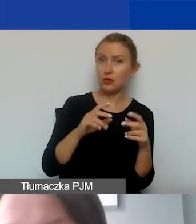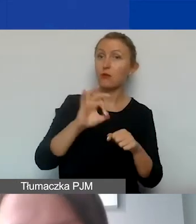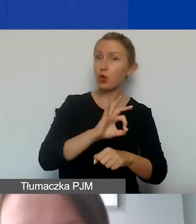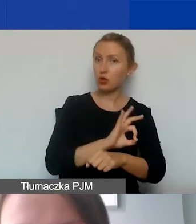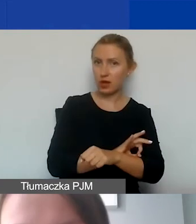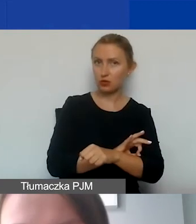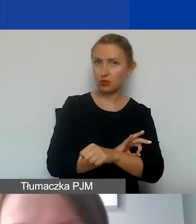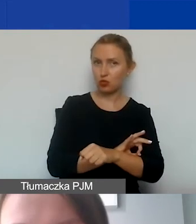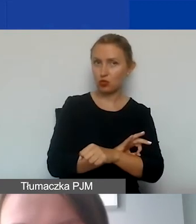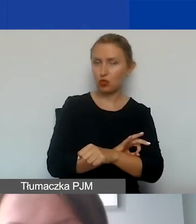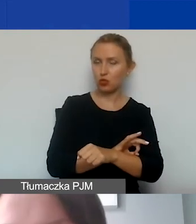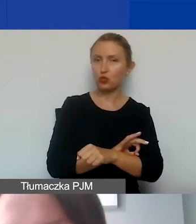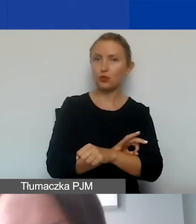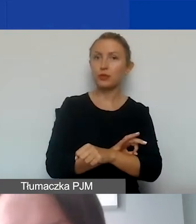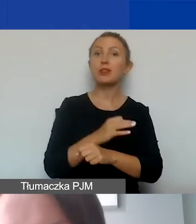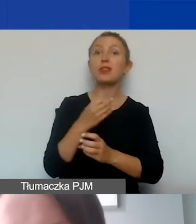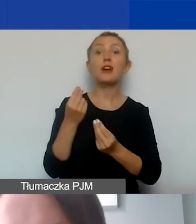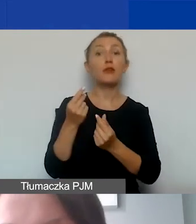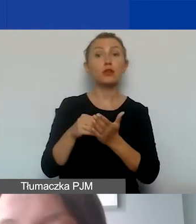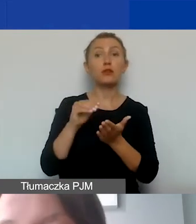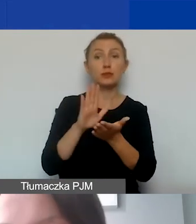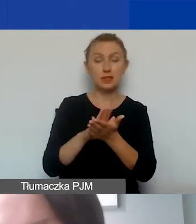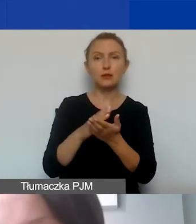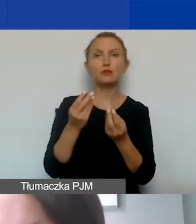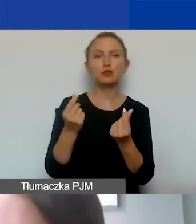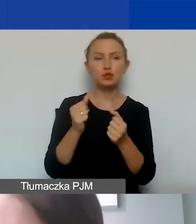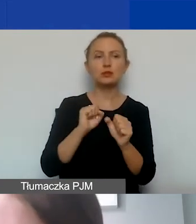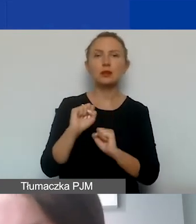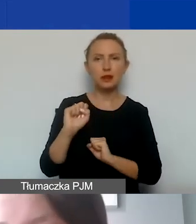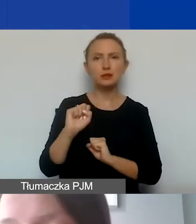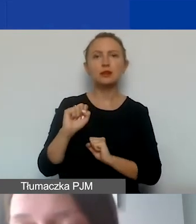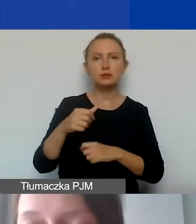i czy kwoty ujęte w budżecie są kwalifikowane